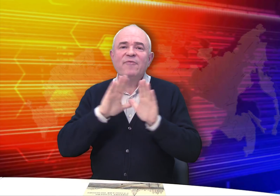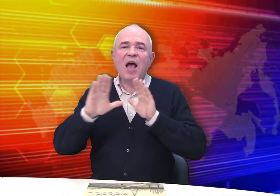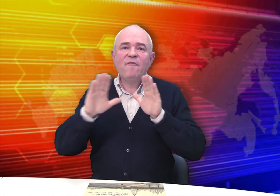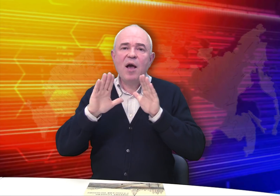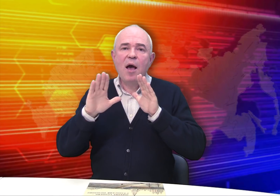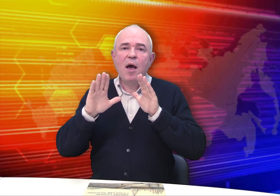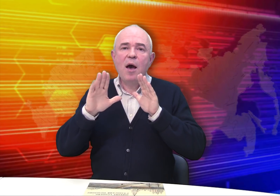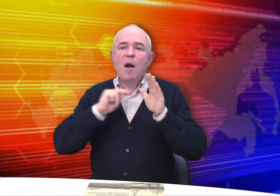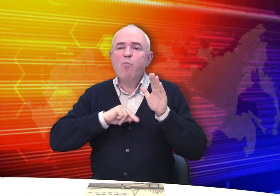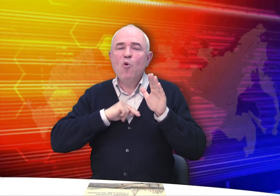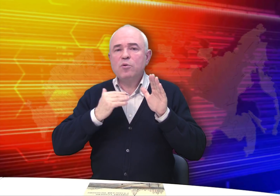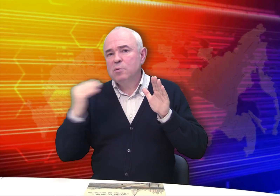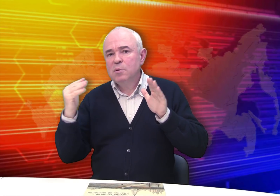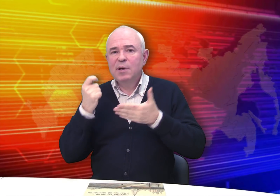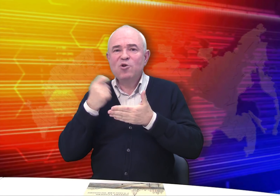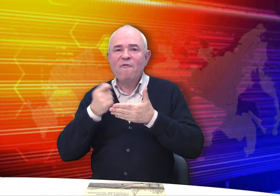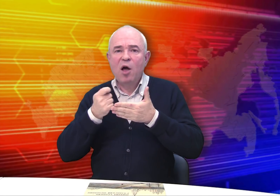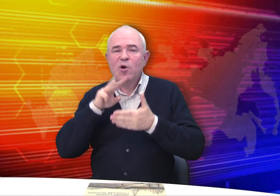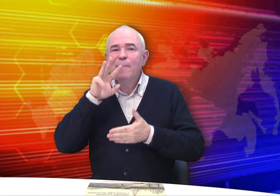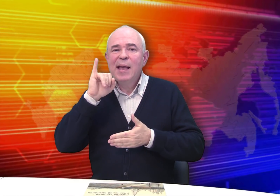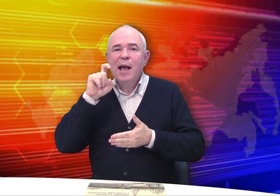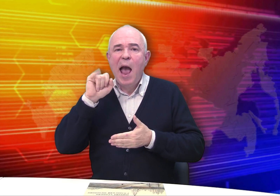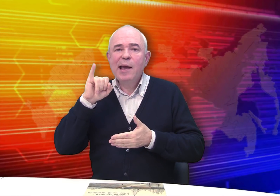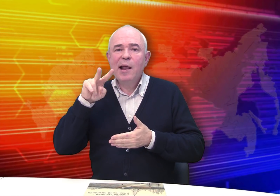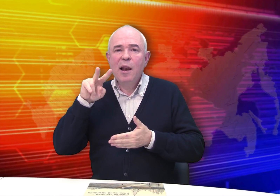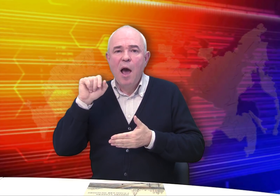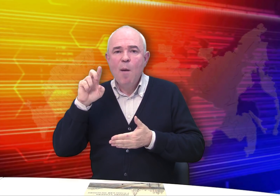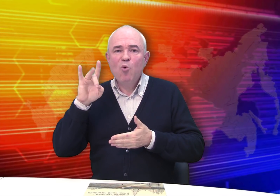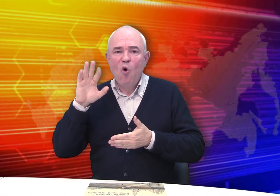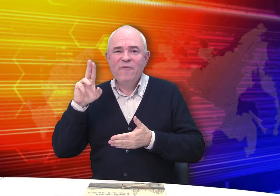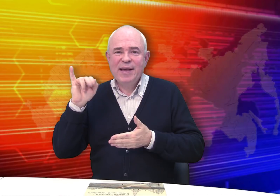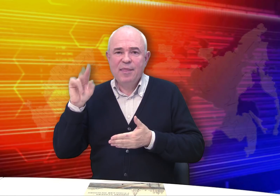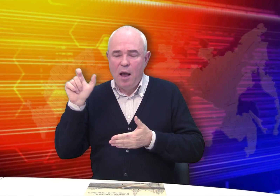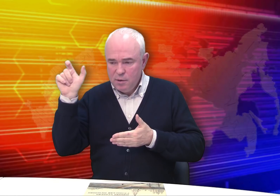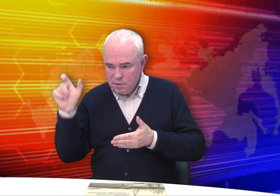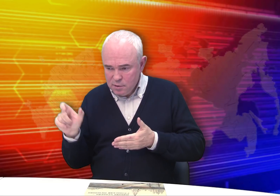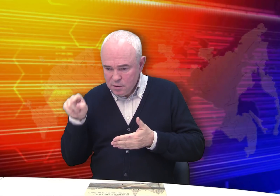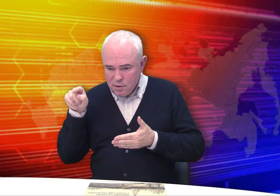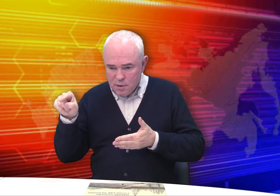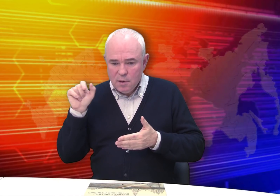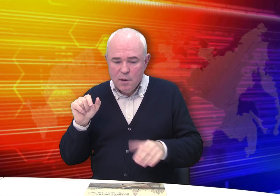состоялась выставка работ рисовальщика Михаила Бровкина.